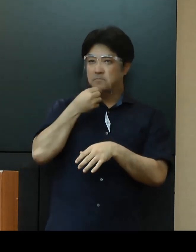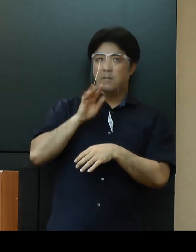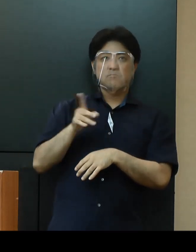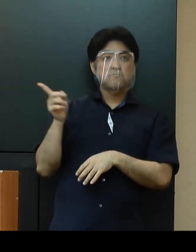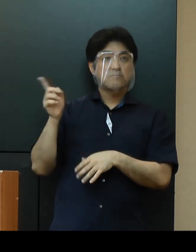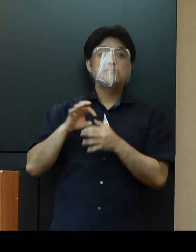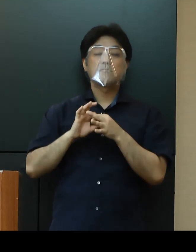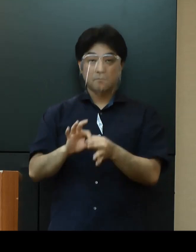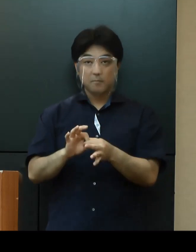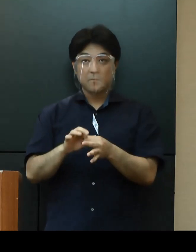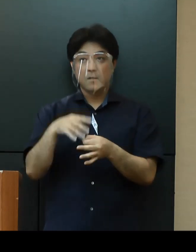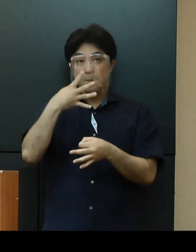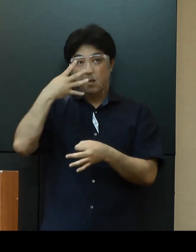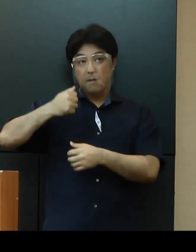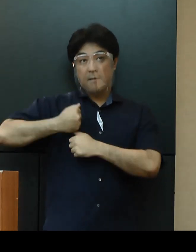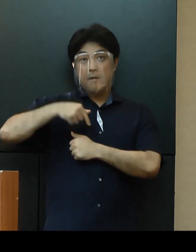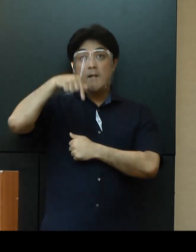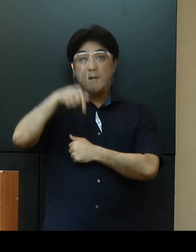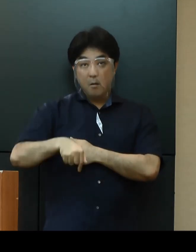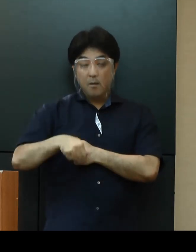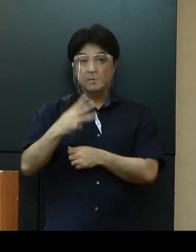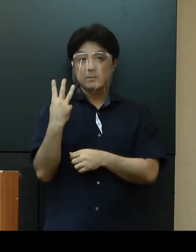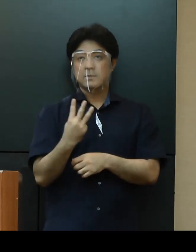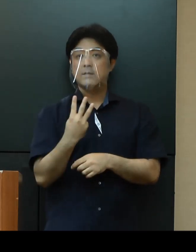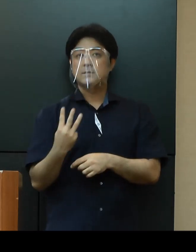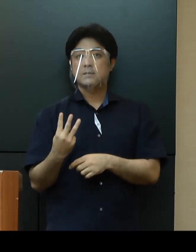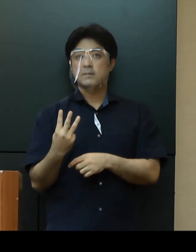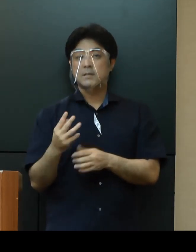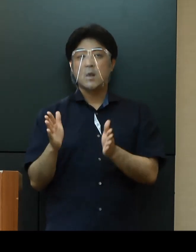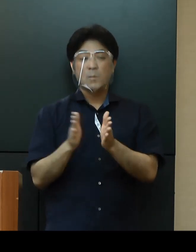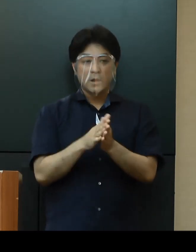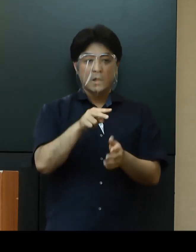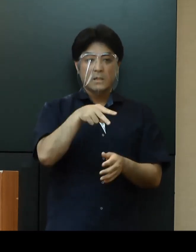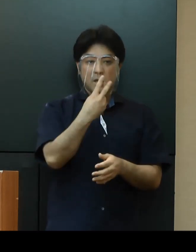米軍基地内の感染者は本日の３人を加え、239人となっています